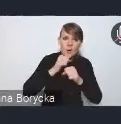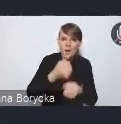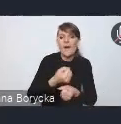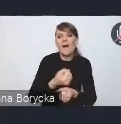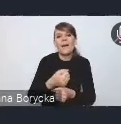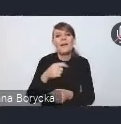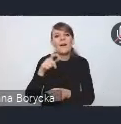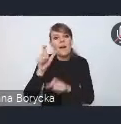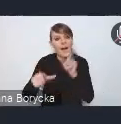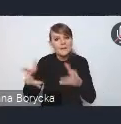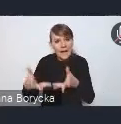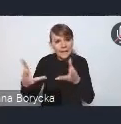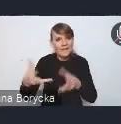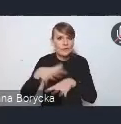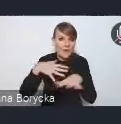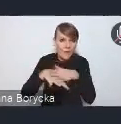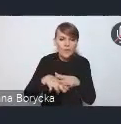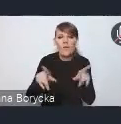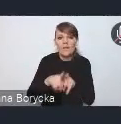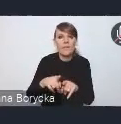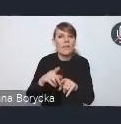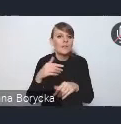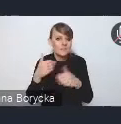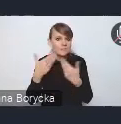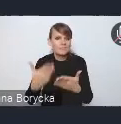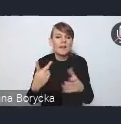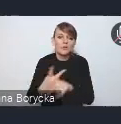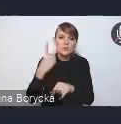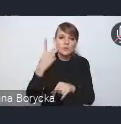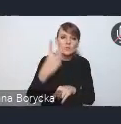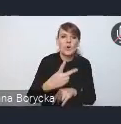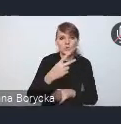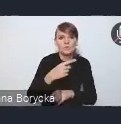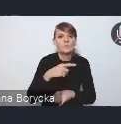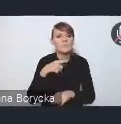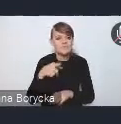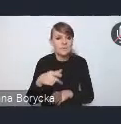oraz dostępność działań na rzecz takiego mieszkalnictwa dostępnego.